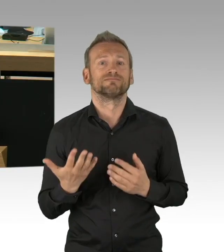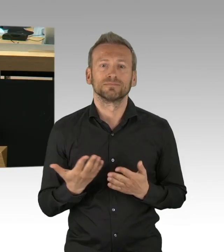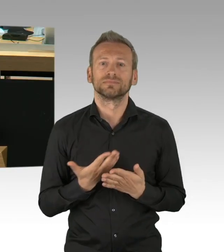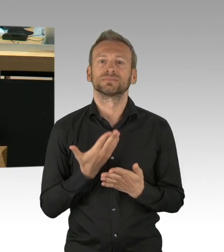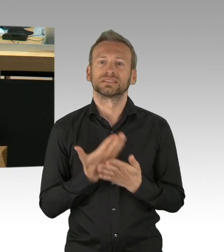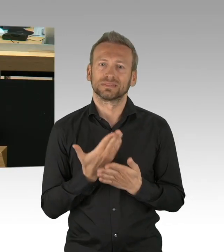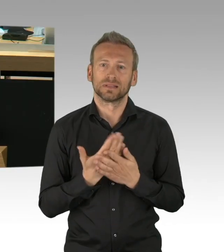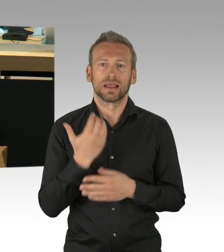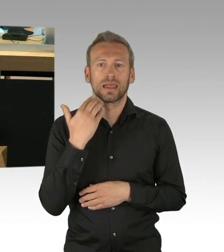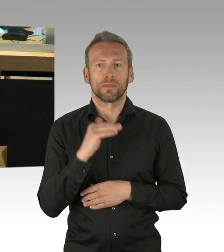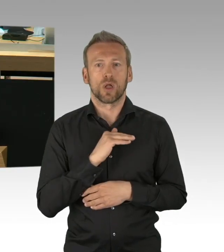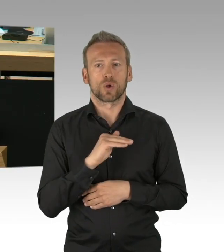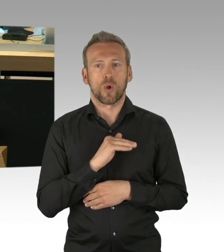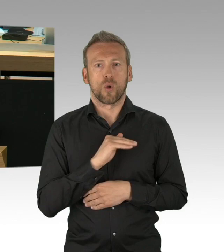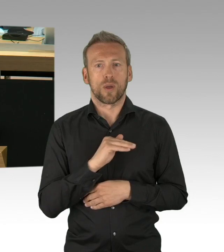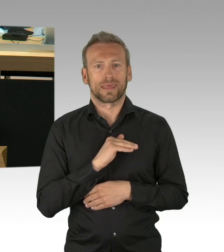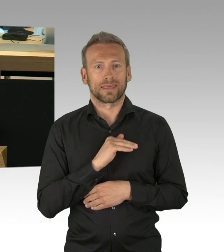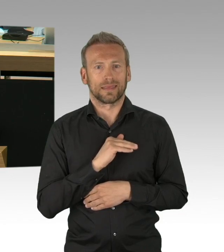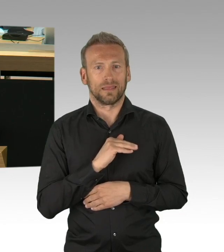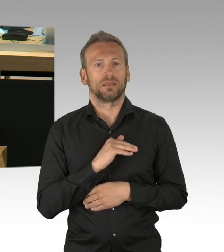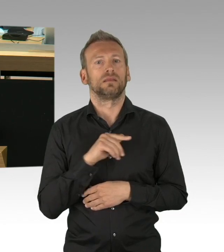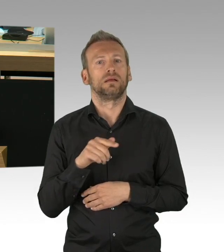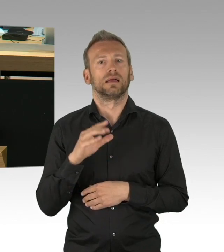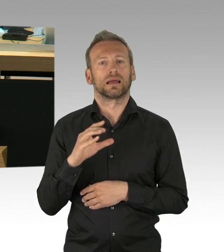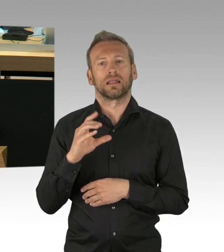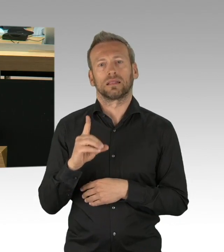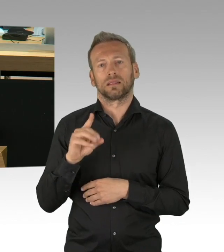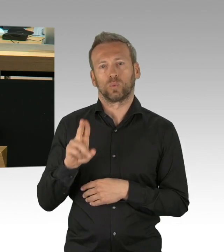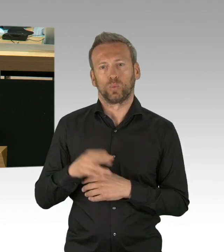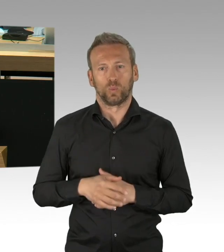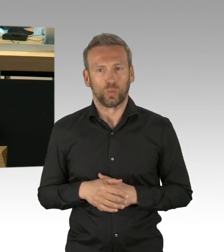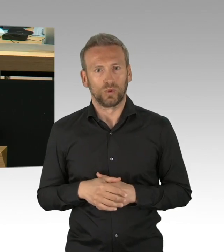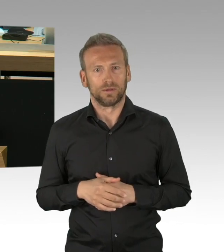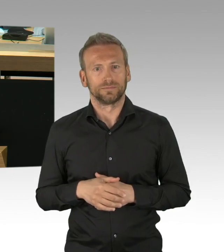von der Berliner CDU sollten hier mit Demut voranschreiten.